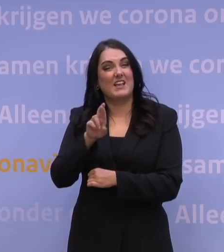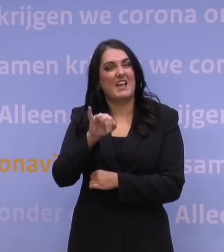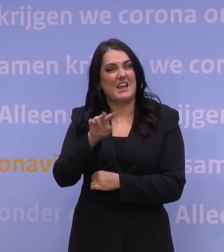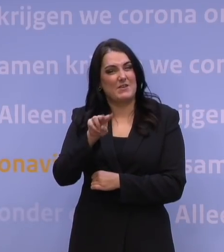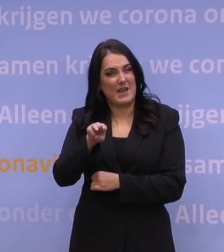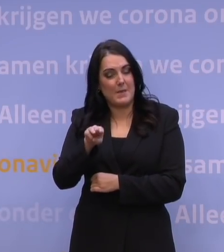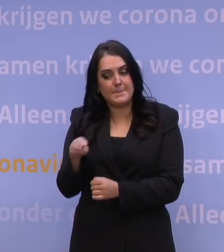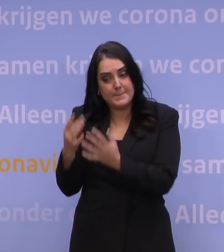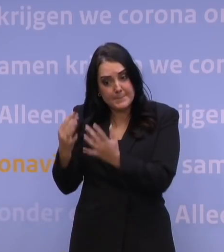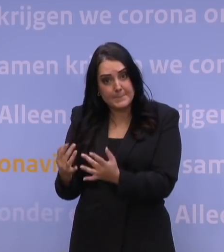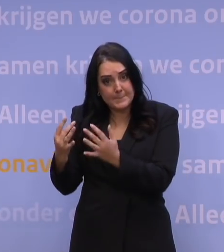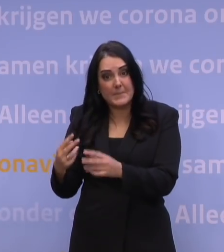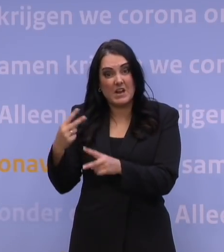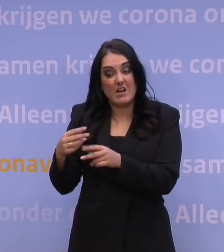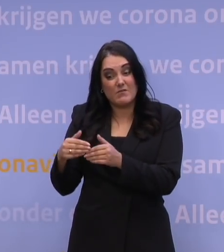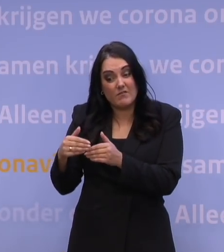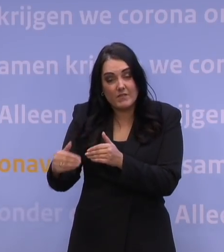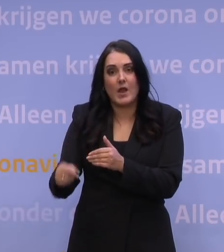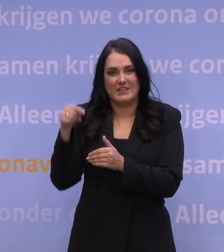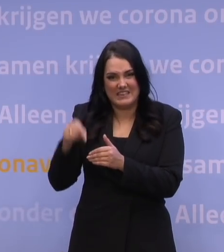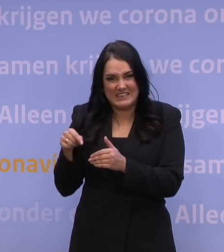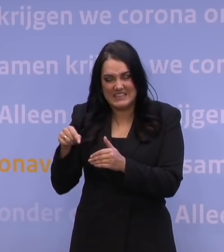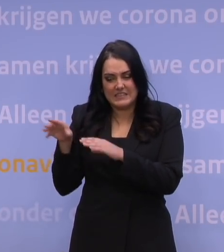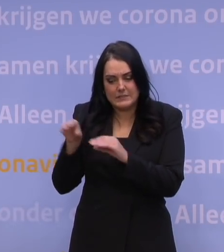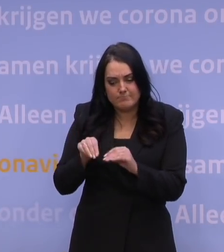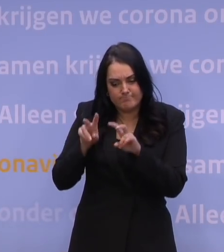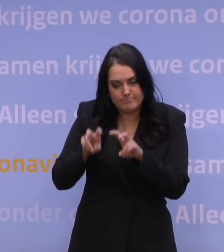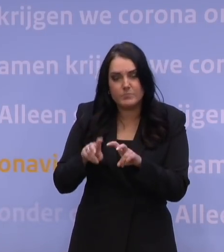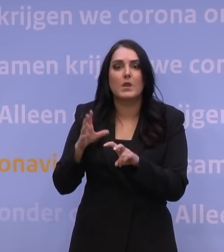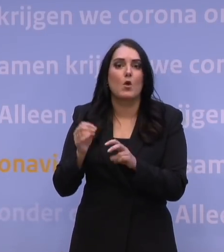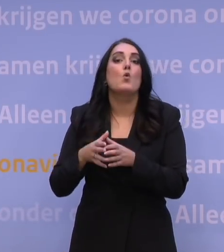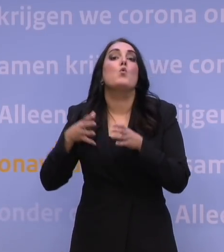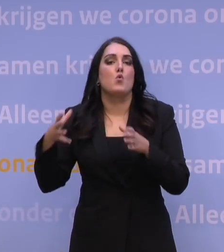proberen door te vertalen in: hoe groot wordt dan de vraag? En dan moeten we uitgaan van een aantal uitgangspunten: